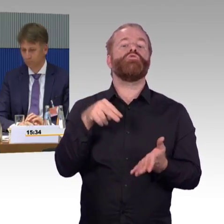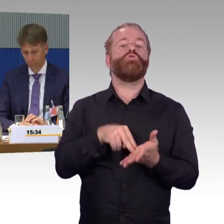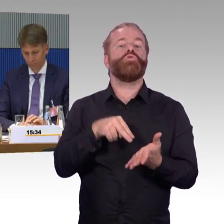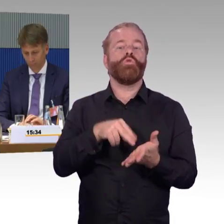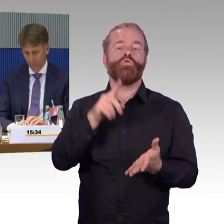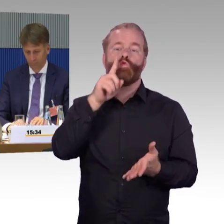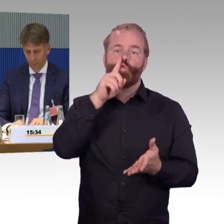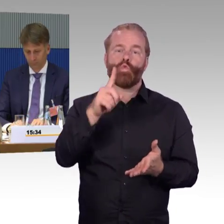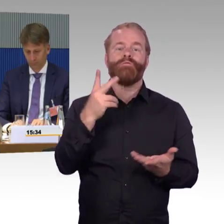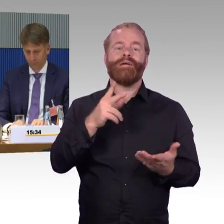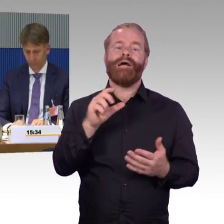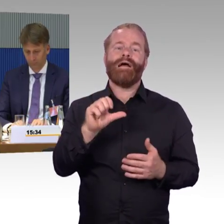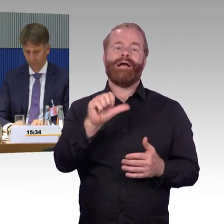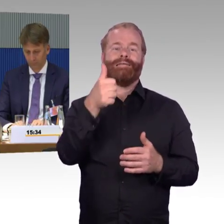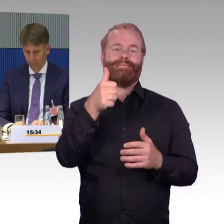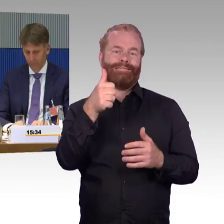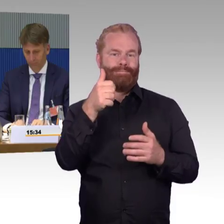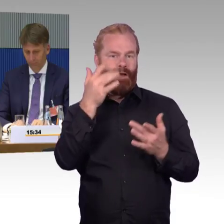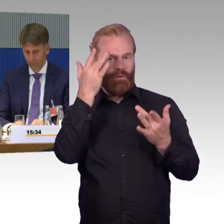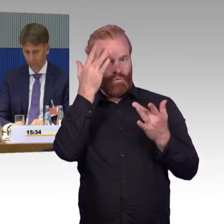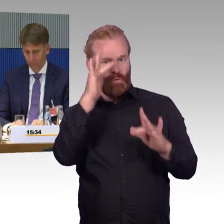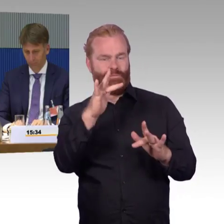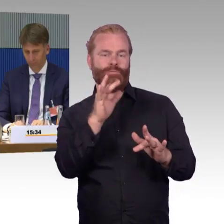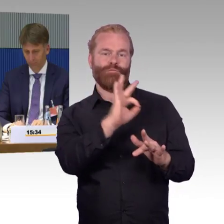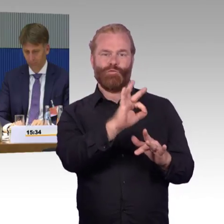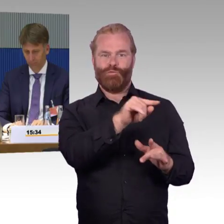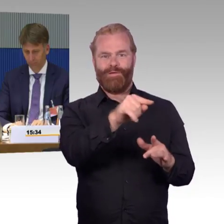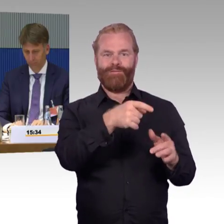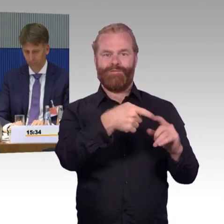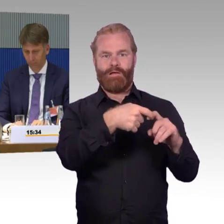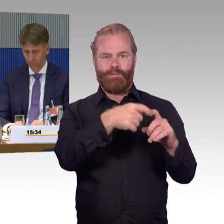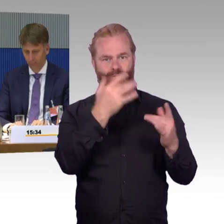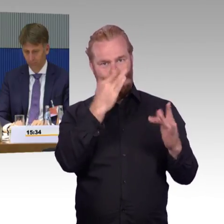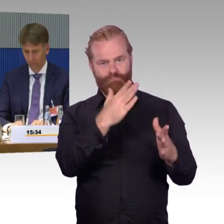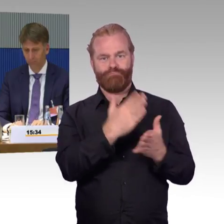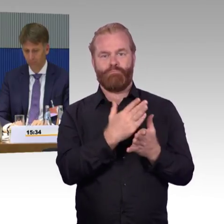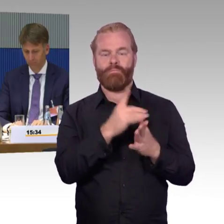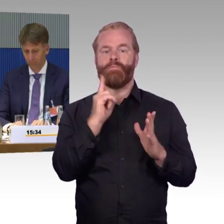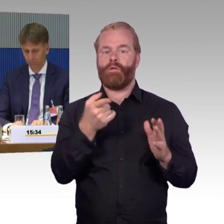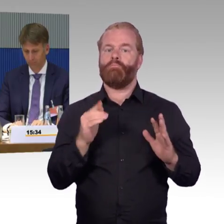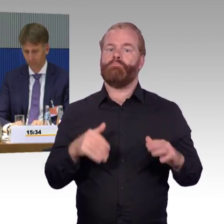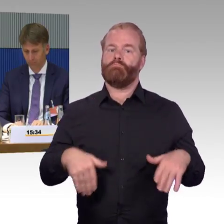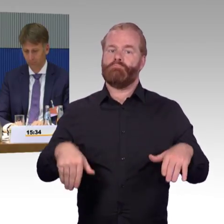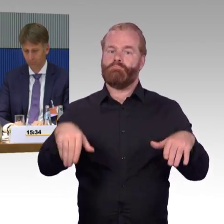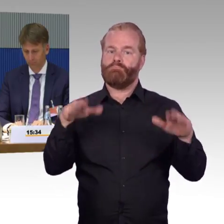Jetzt wird es natürlich dann nach der TSI-PRM entsprechend geprüft, aber sozusagen der Altbestand kann so lange fahren,